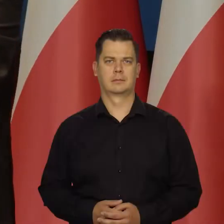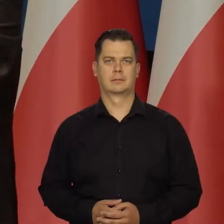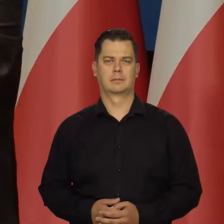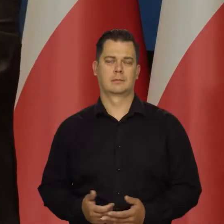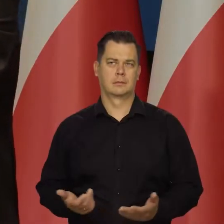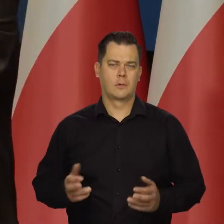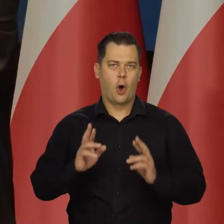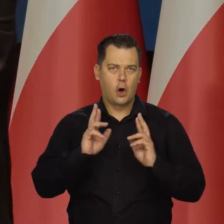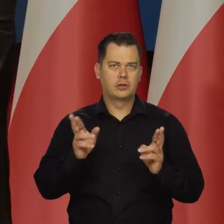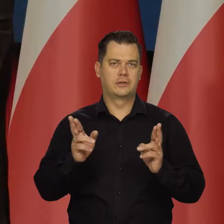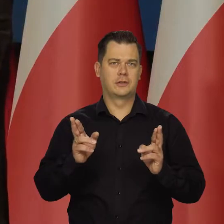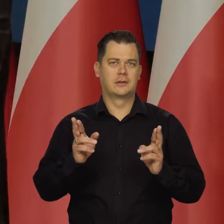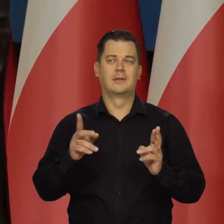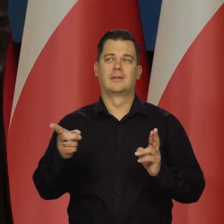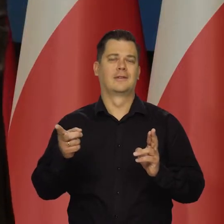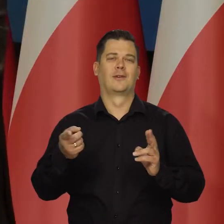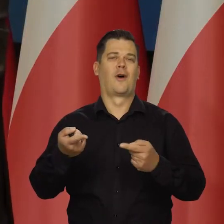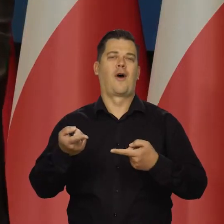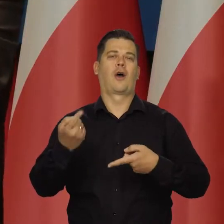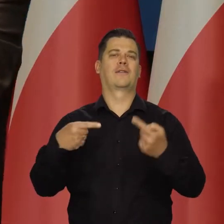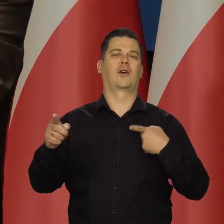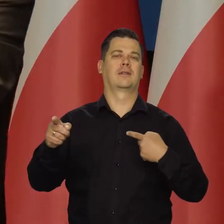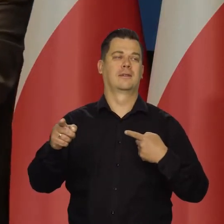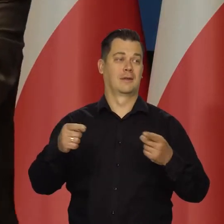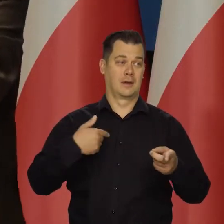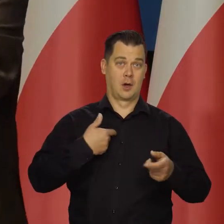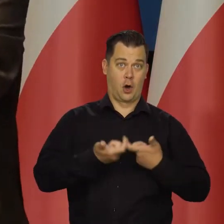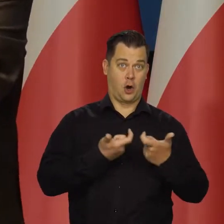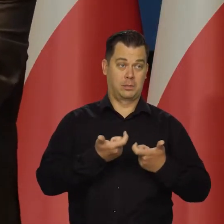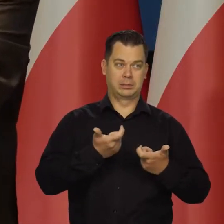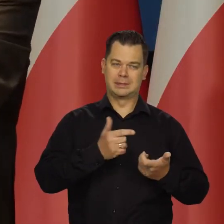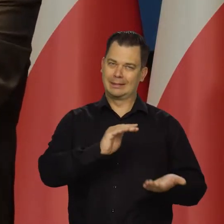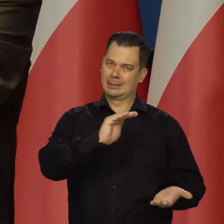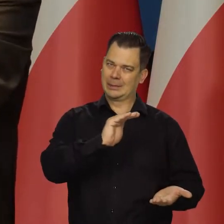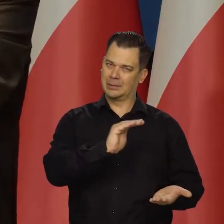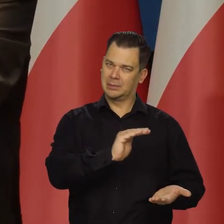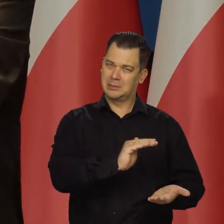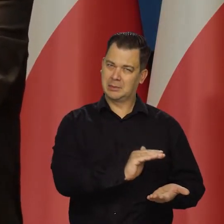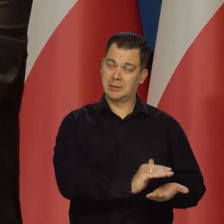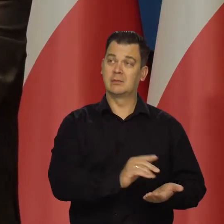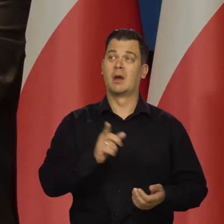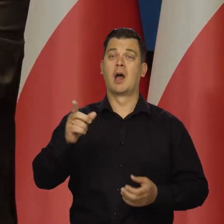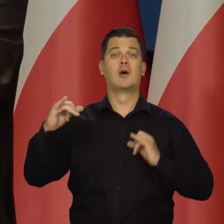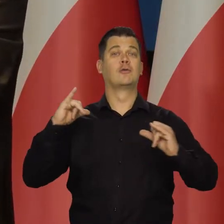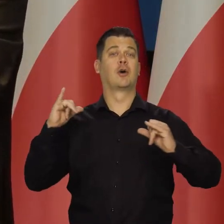Oczywiście, że to działa przeciwnie do naszych działań. My przykręciliśmy śrubę, a rząd ją trochę odpuścił.